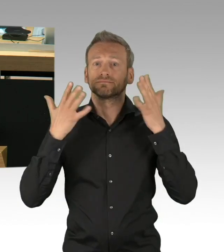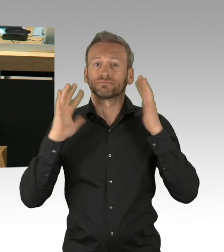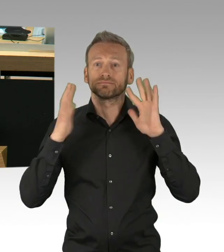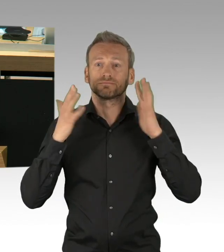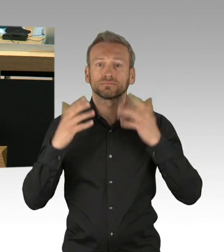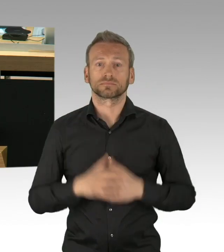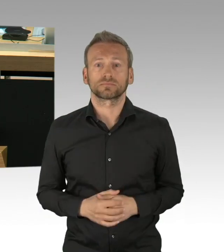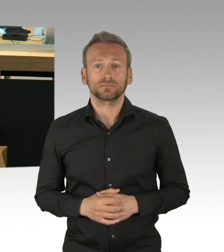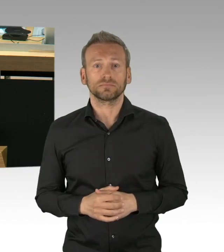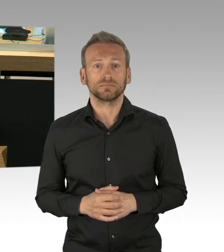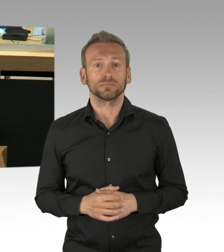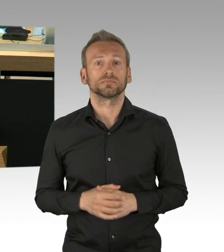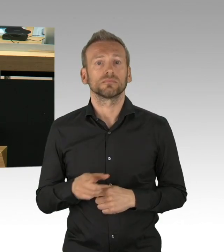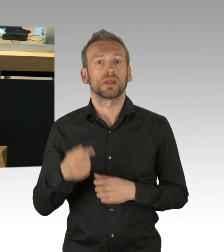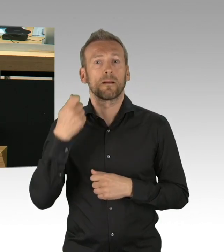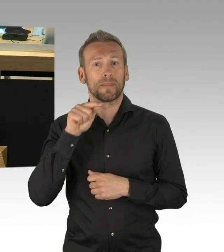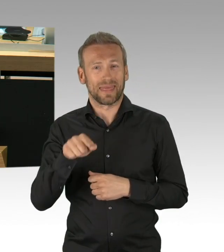Ja, es könnte schlimmer sein: